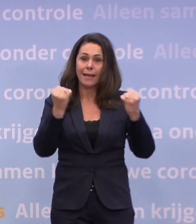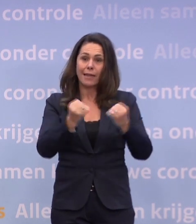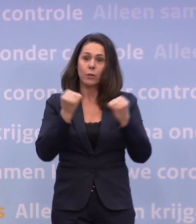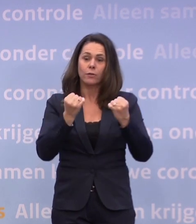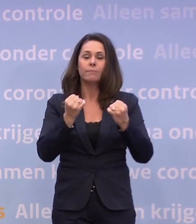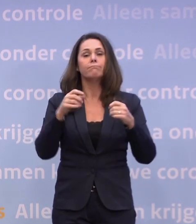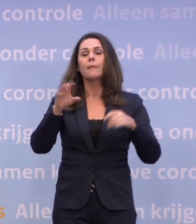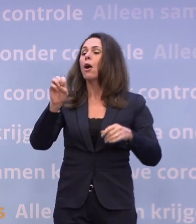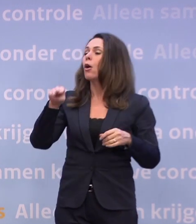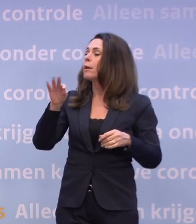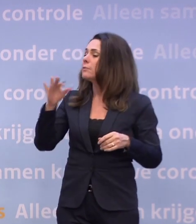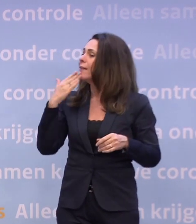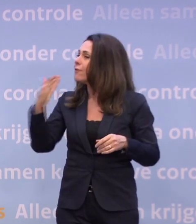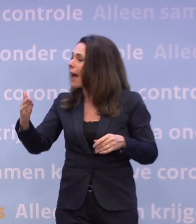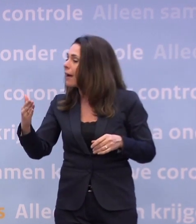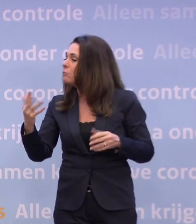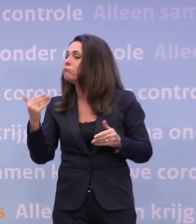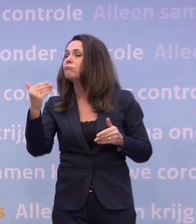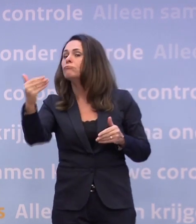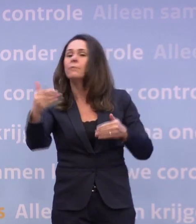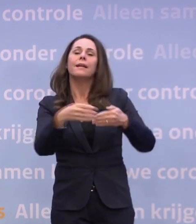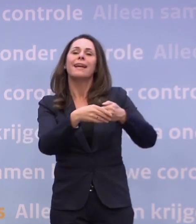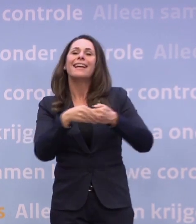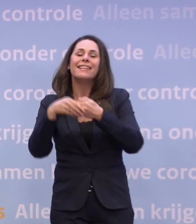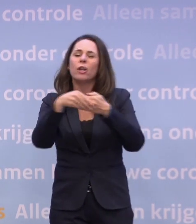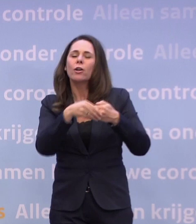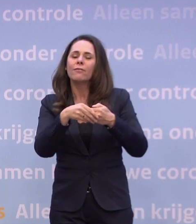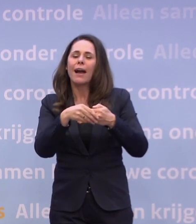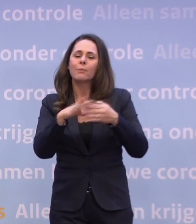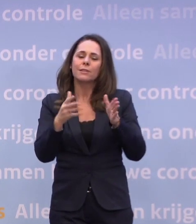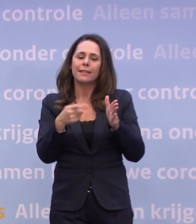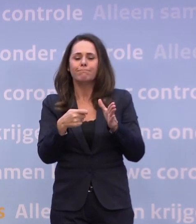...of we dat in de loop van januari op kunnen rekken naar 27 jaar.